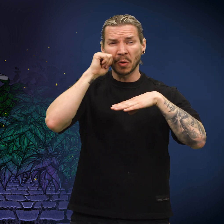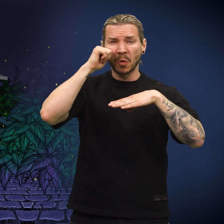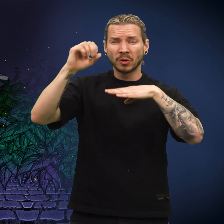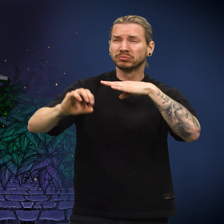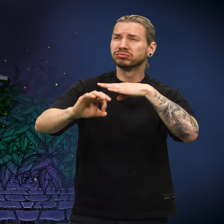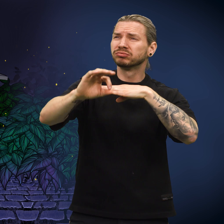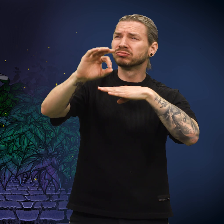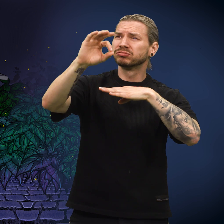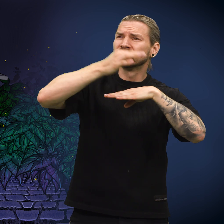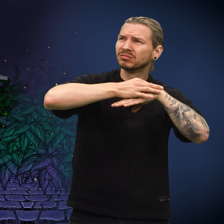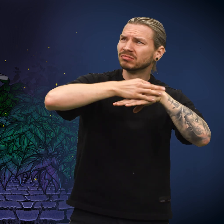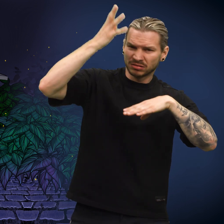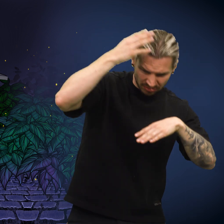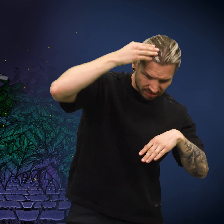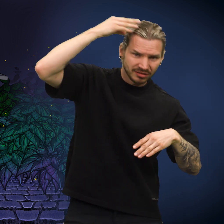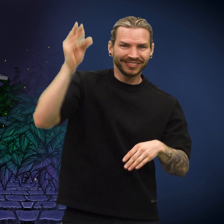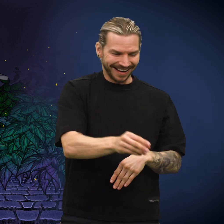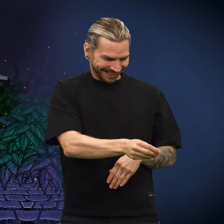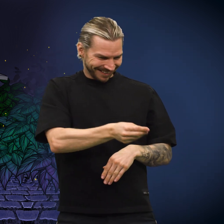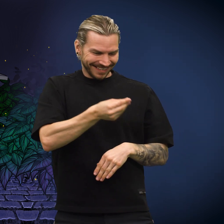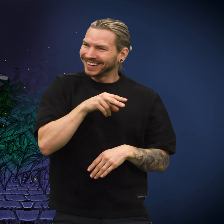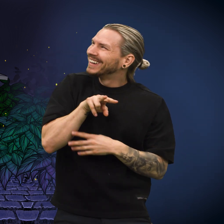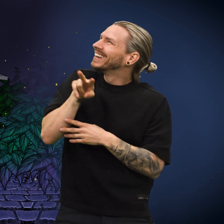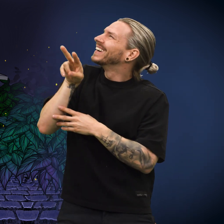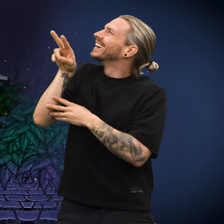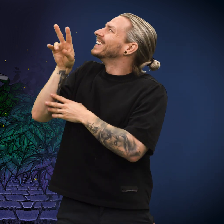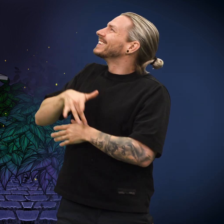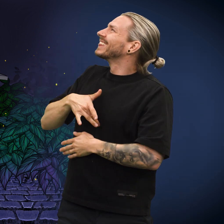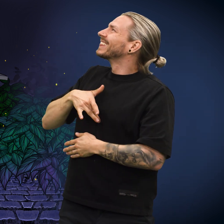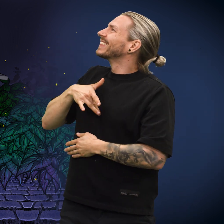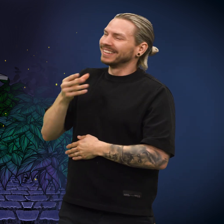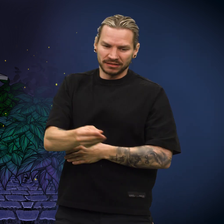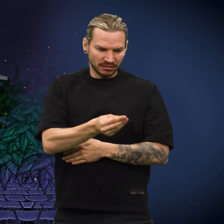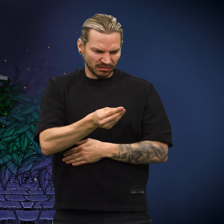Morgengryet kom og noen plukket opp skillingen. Humøret steg, men så ...